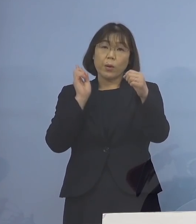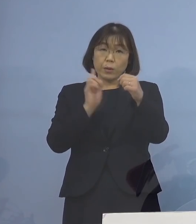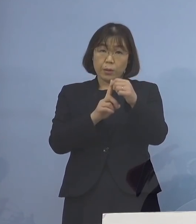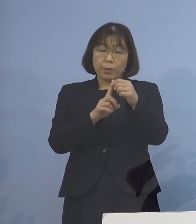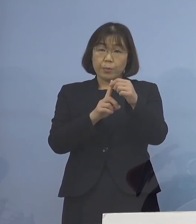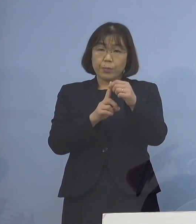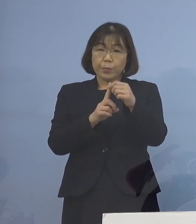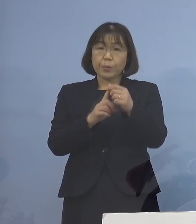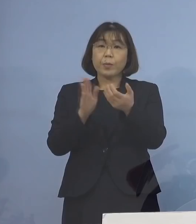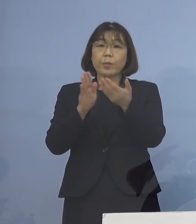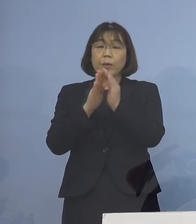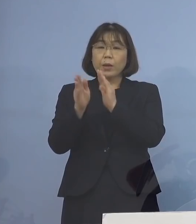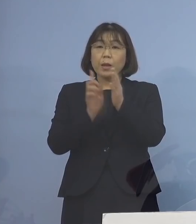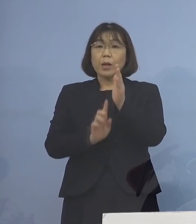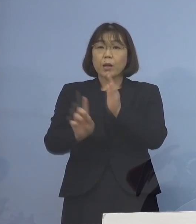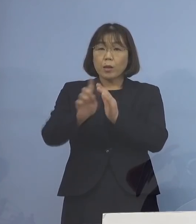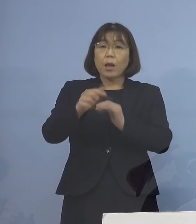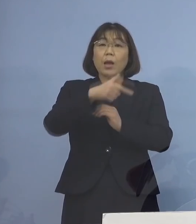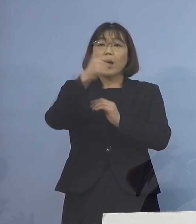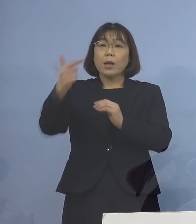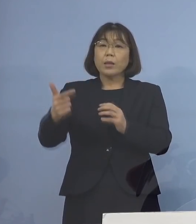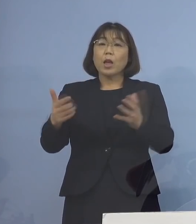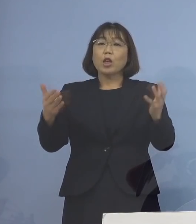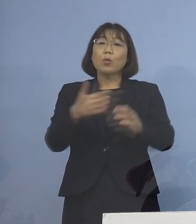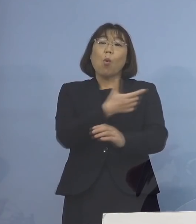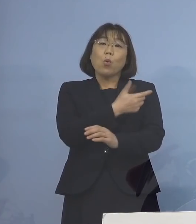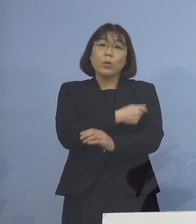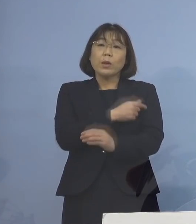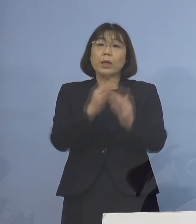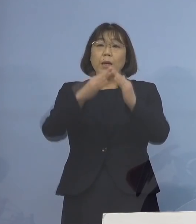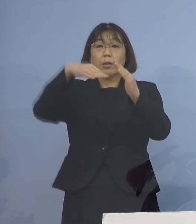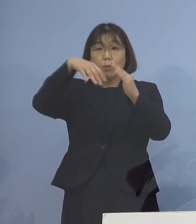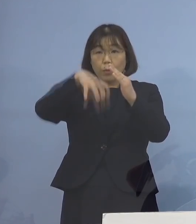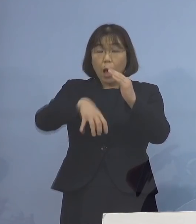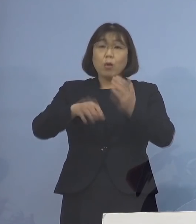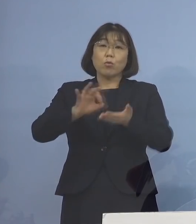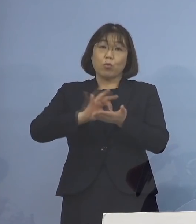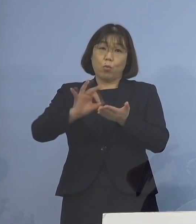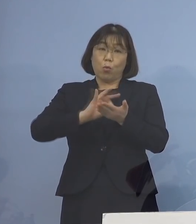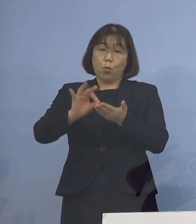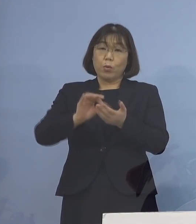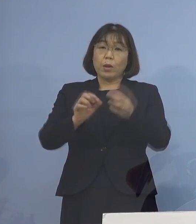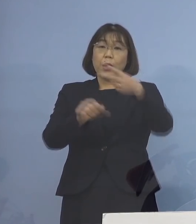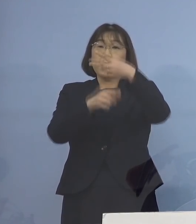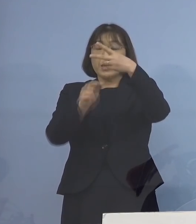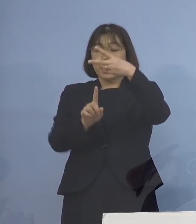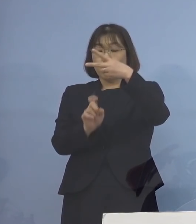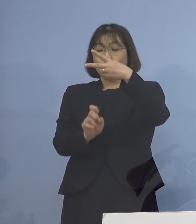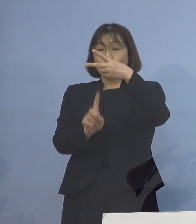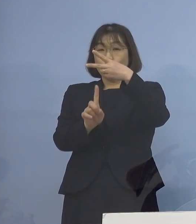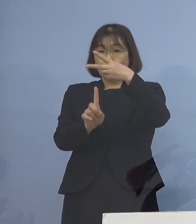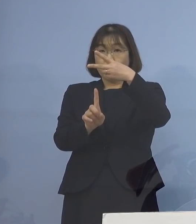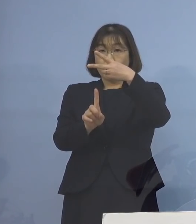県主導の大規模集団接種会場を活用して 2月11日から